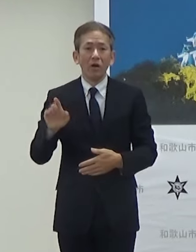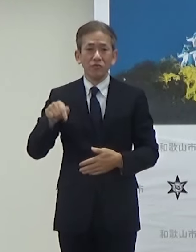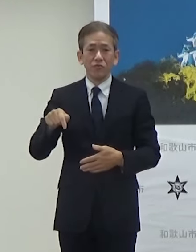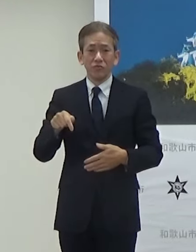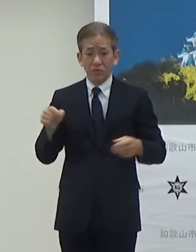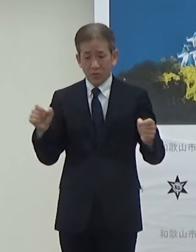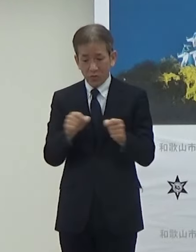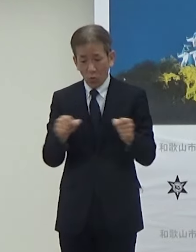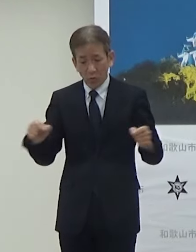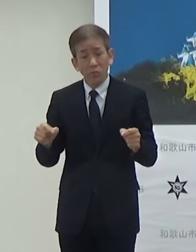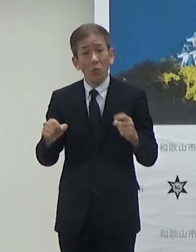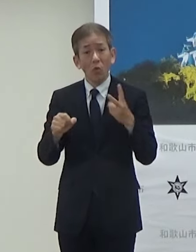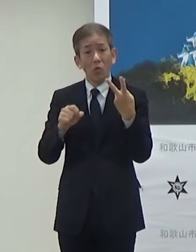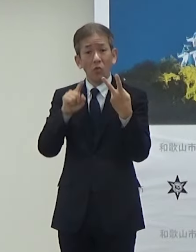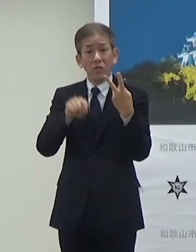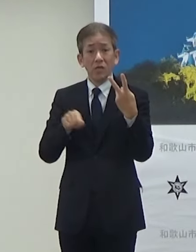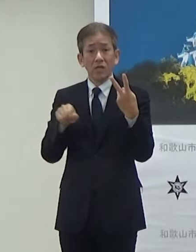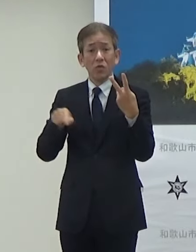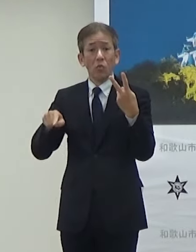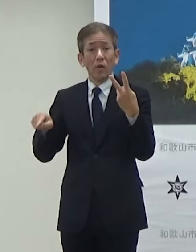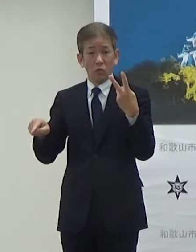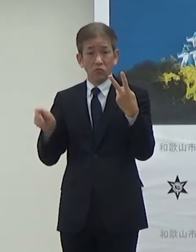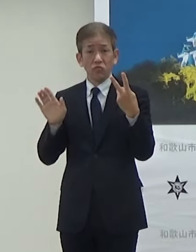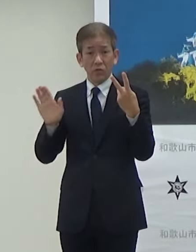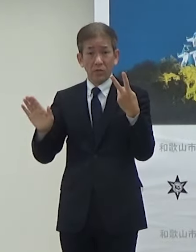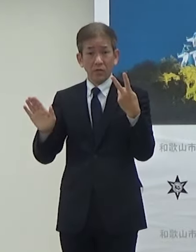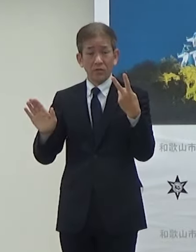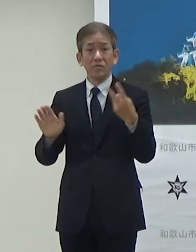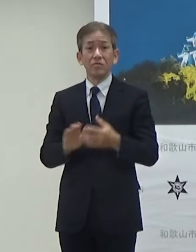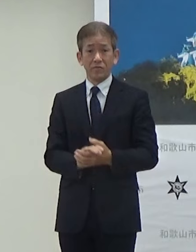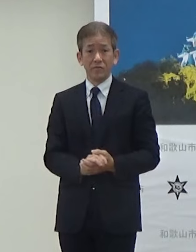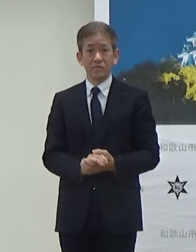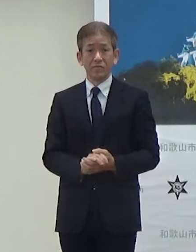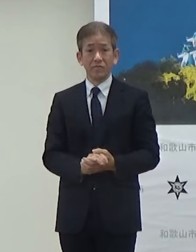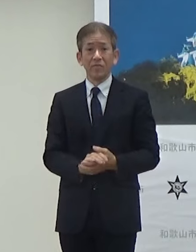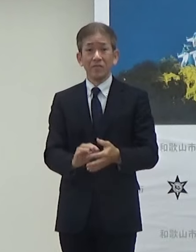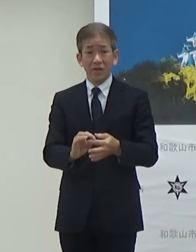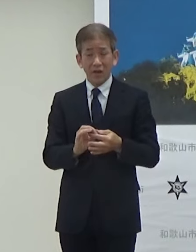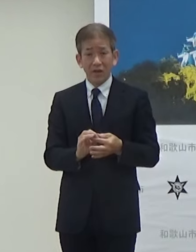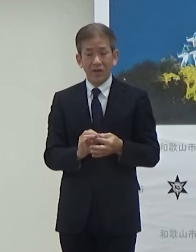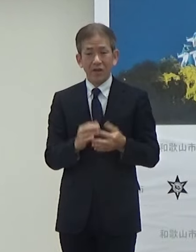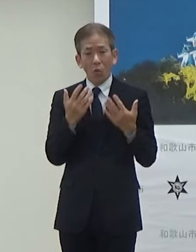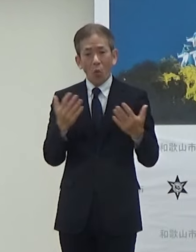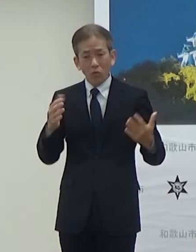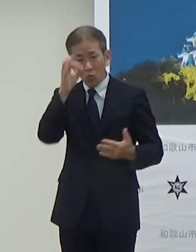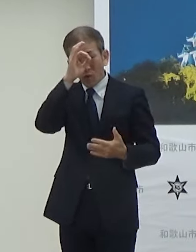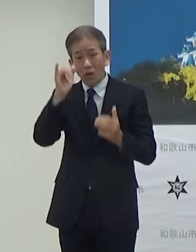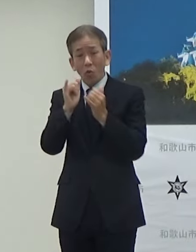距離的にも2kmになりますそうした中でですねできるだけ多くの観光客の方にも